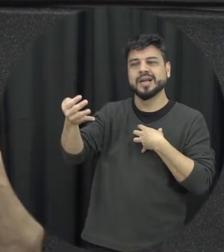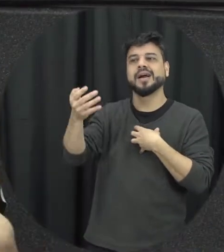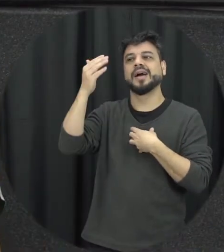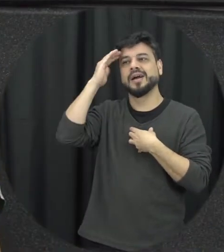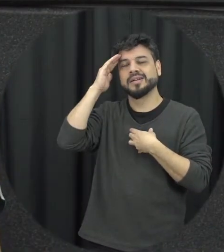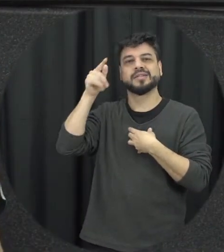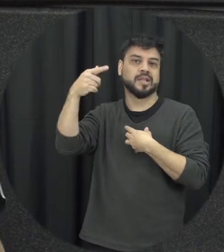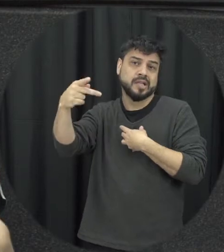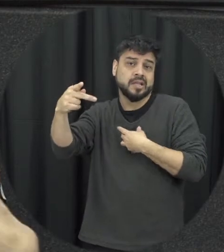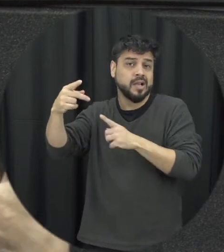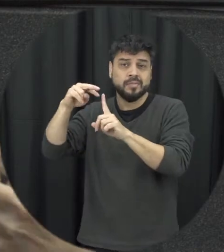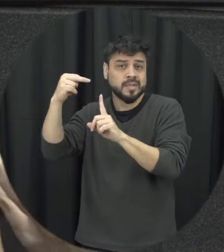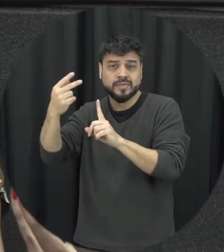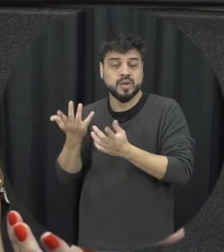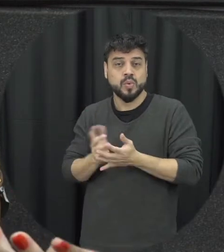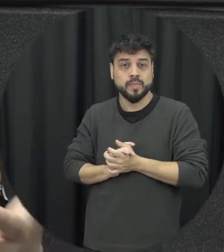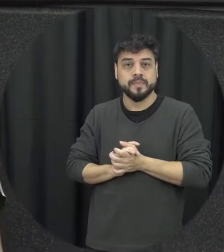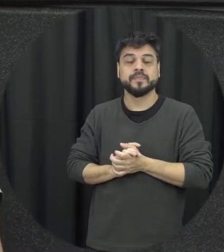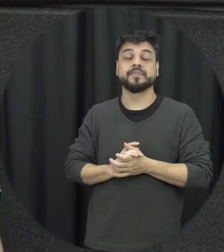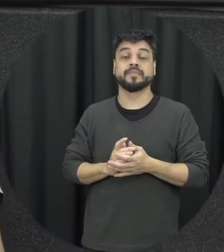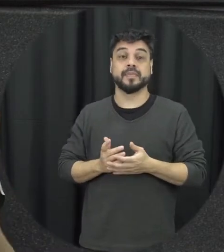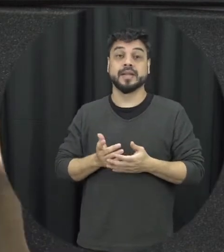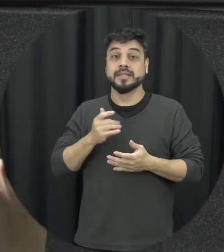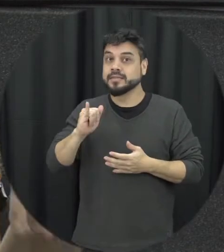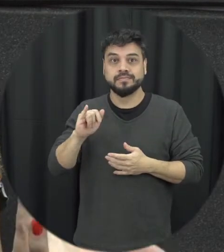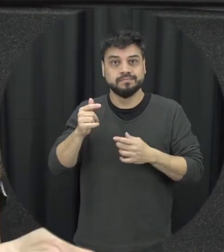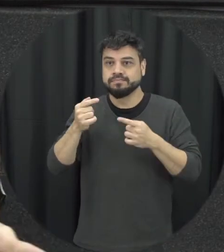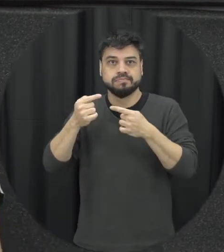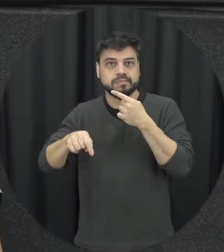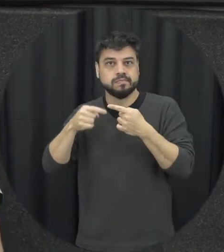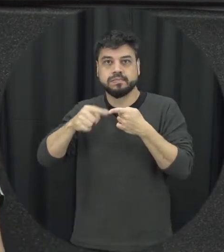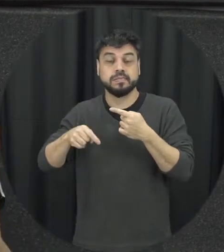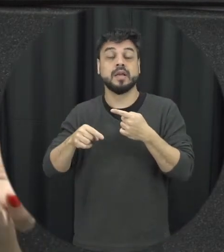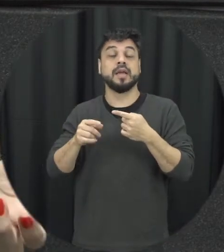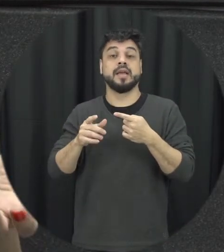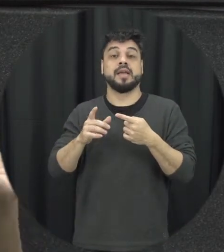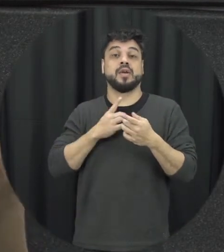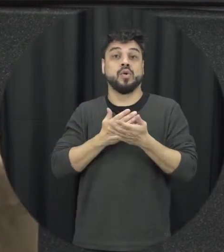da outra pessoa quando isso não vai acontecendo começa a ter situações de violência geralmente